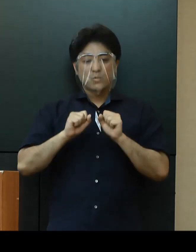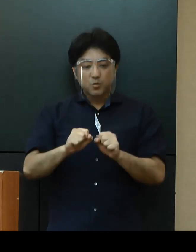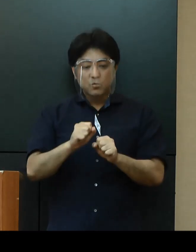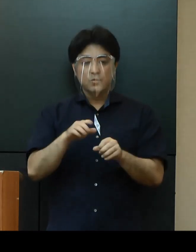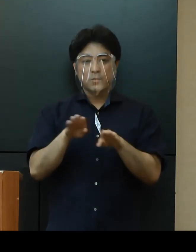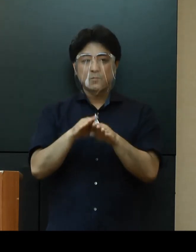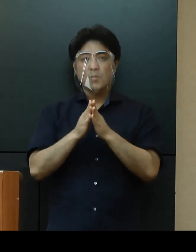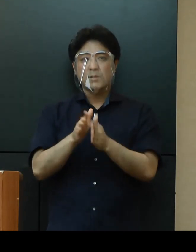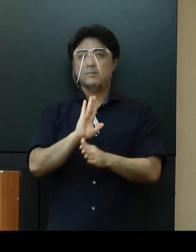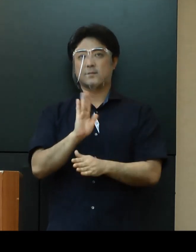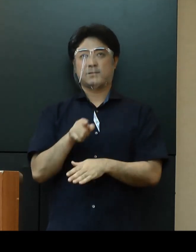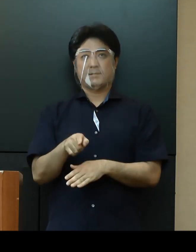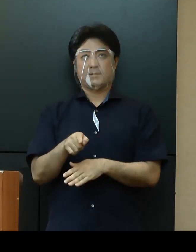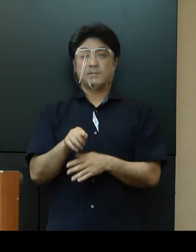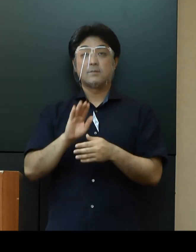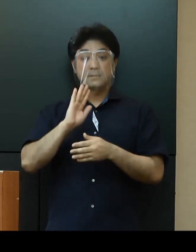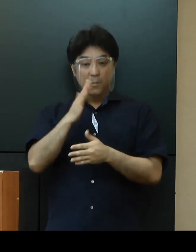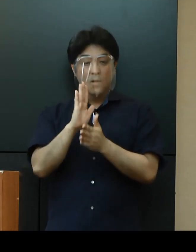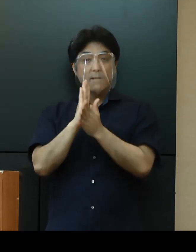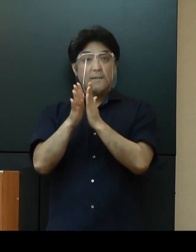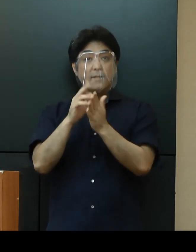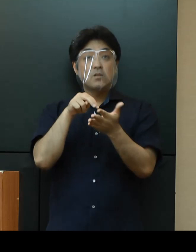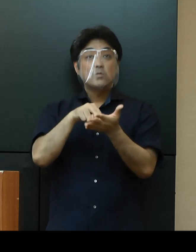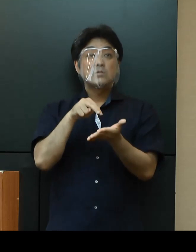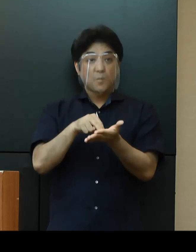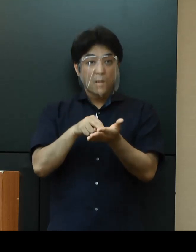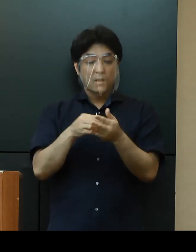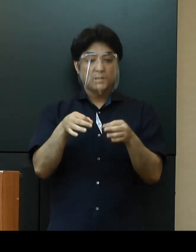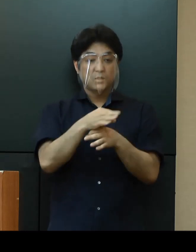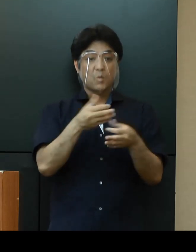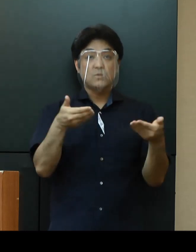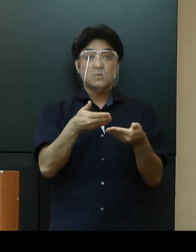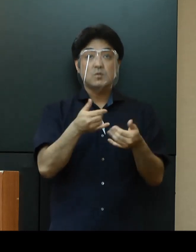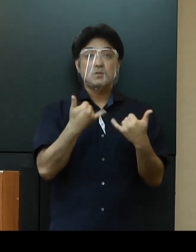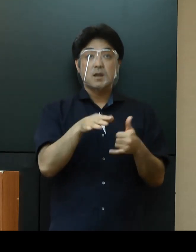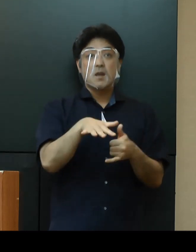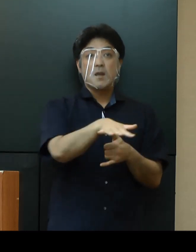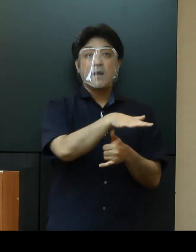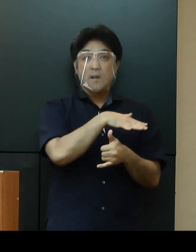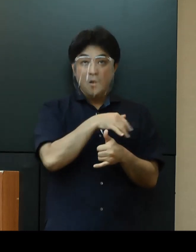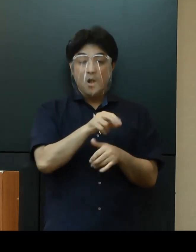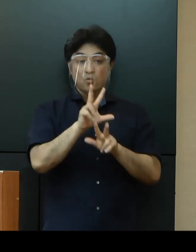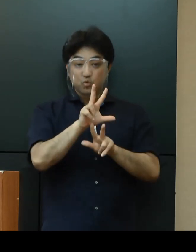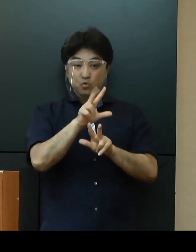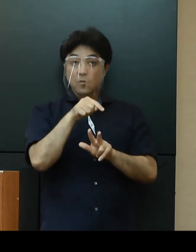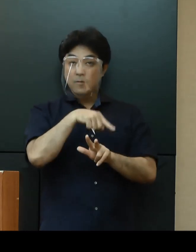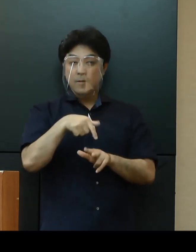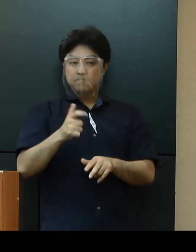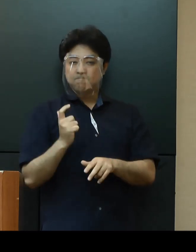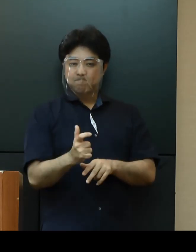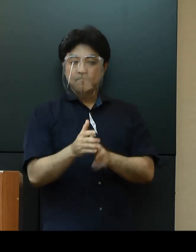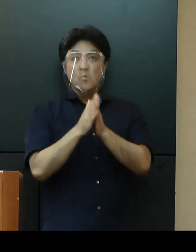ただし、県では、事業者の皆さまに感染拡大防止ガイドラインの徹底に取り組んでもらうことを目的に